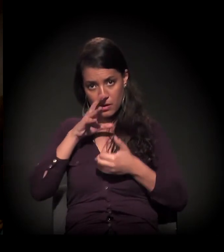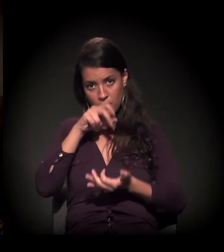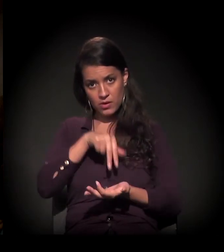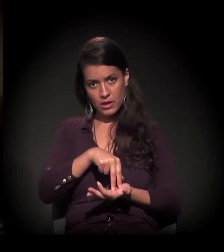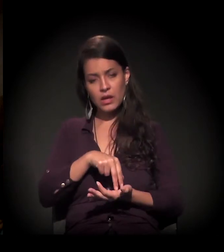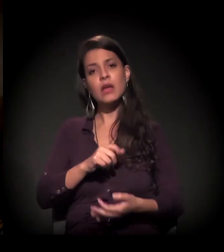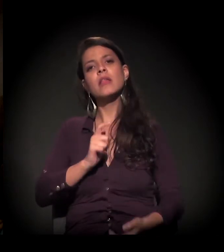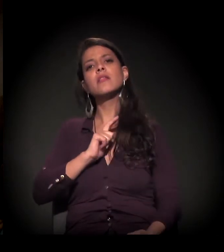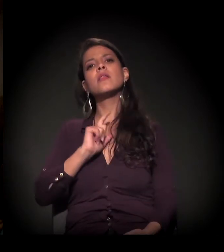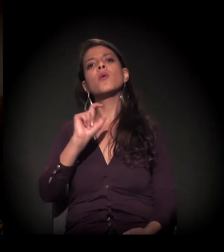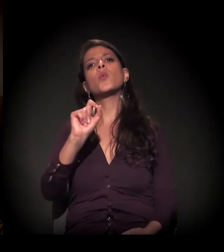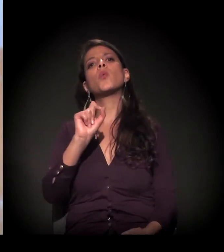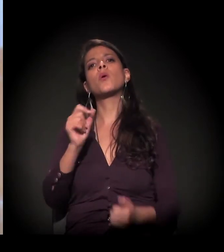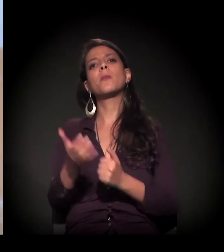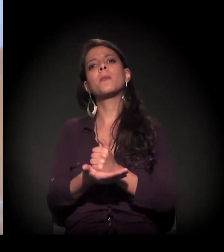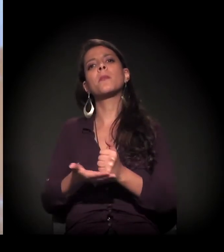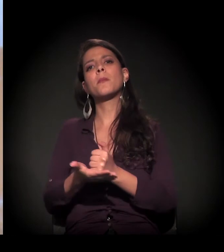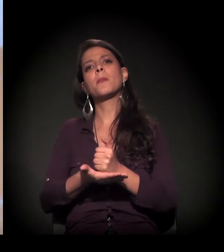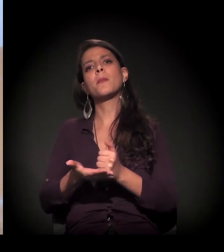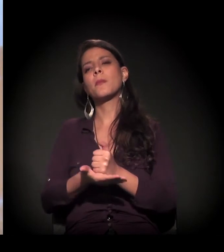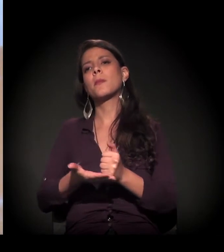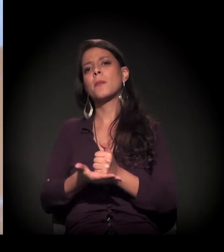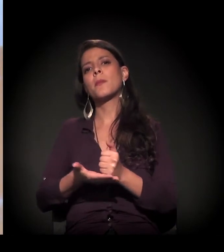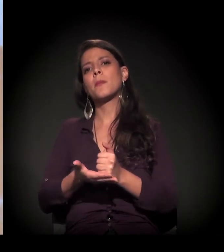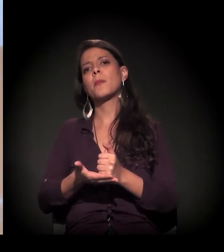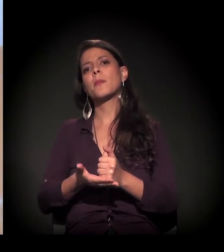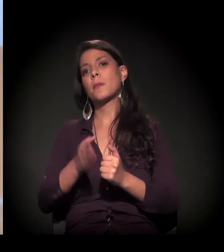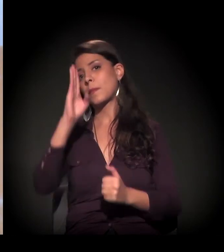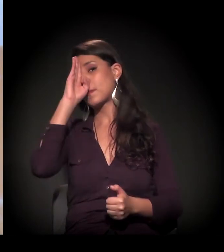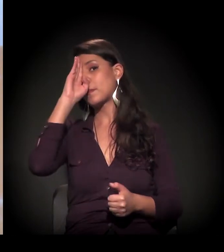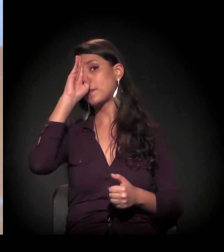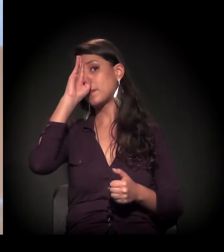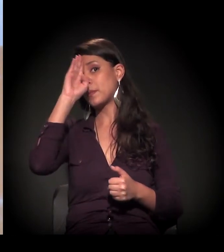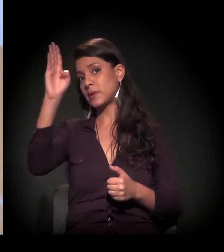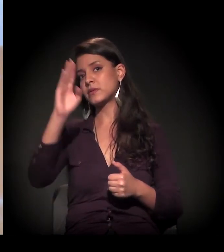se pautar e manter como princípio mesmo,